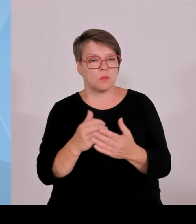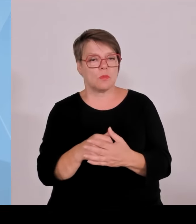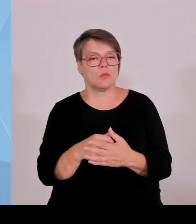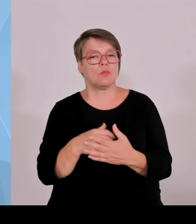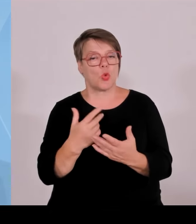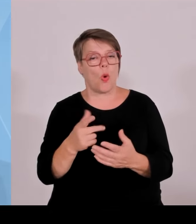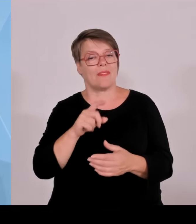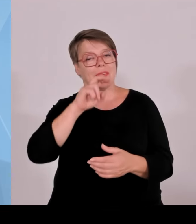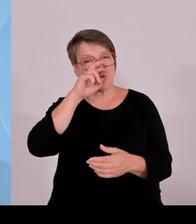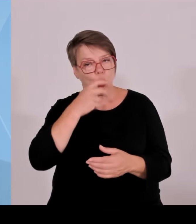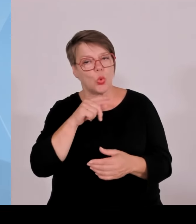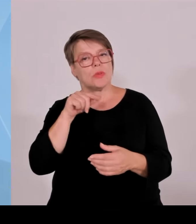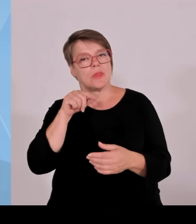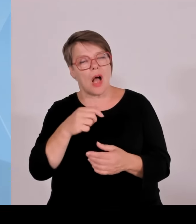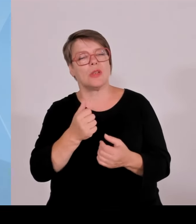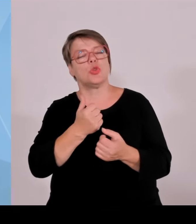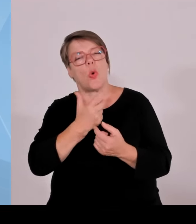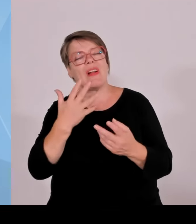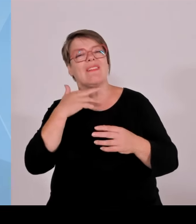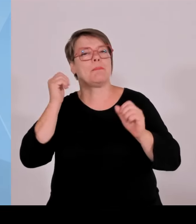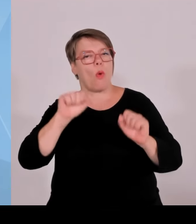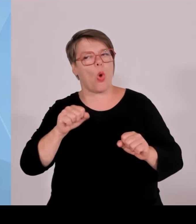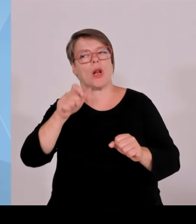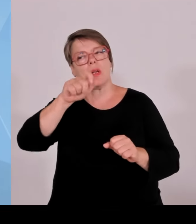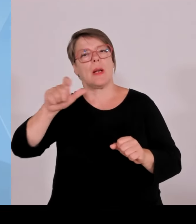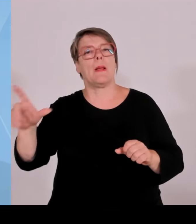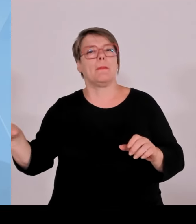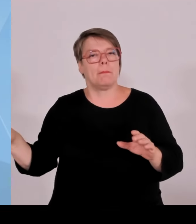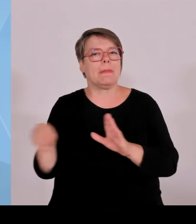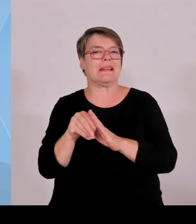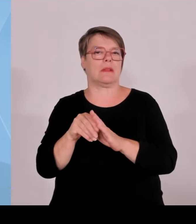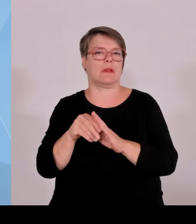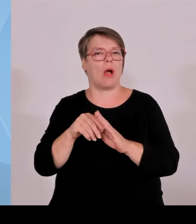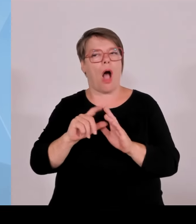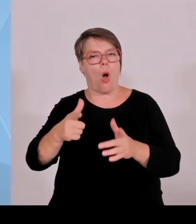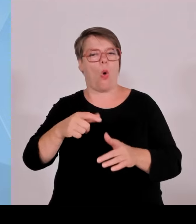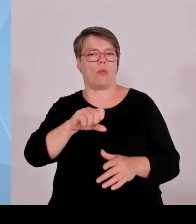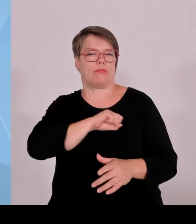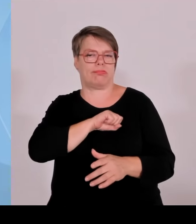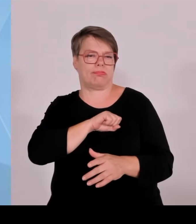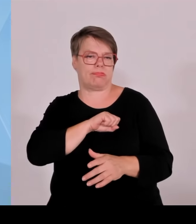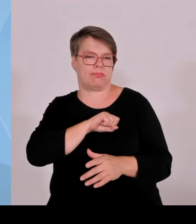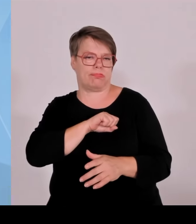sagt in etwa diese in Bayern vorgeschlagene Lösung dürfte gesetzeskonform sein. Wenn wir aber sagen würden, wir